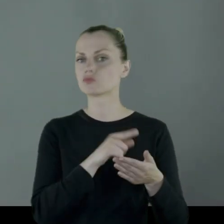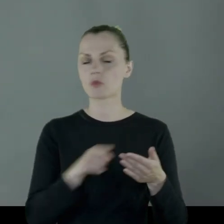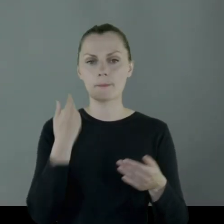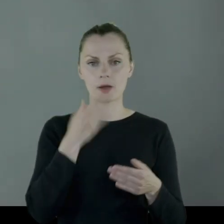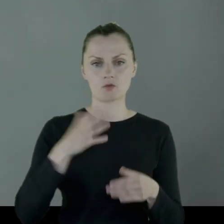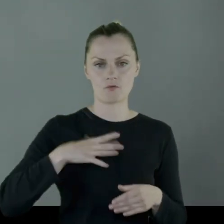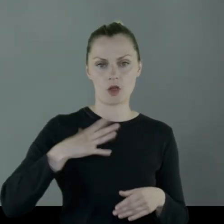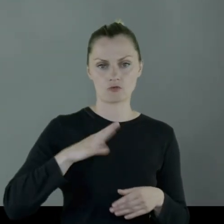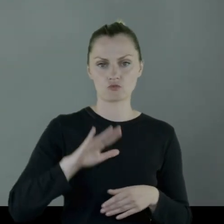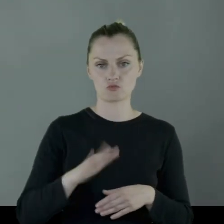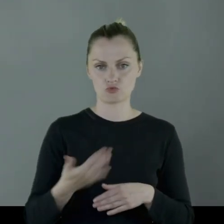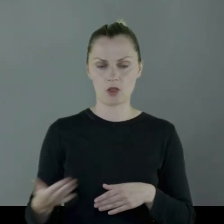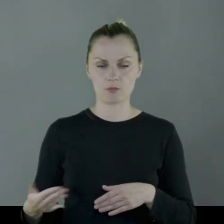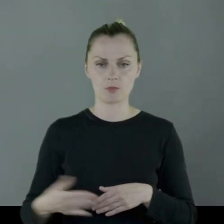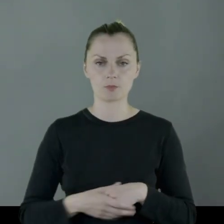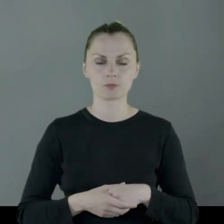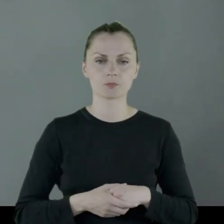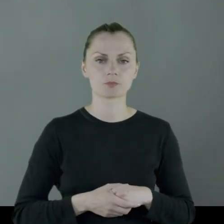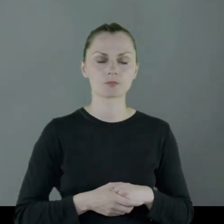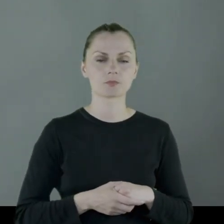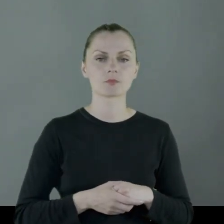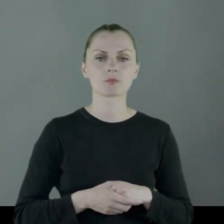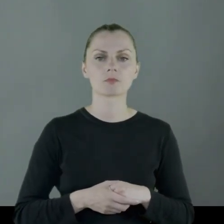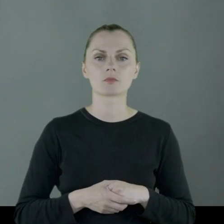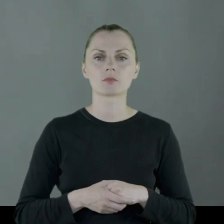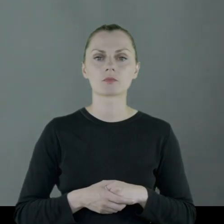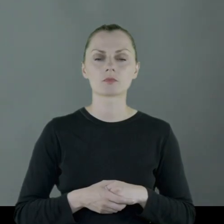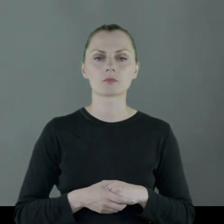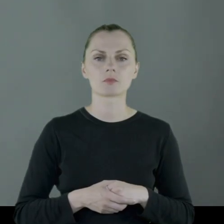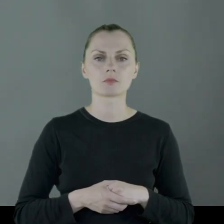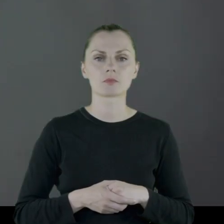jako cenne przedmioty, które od kogoś dostał.